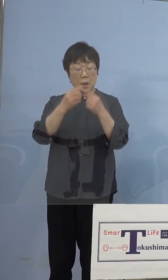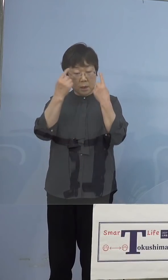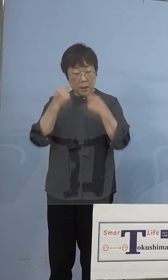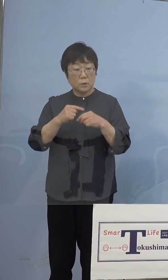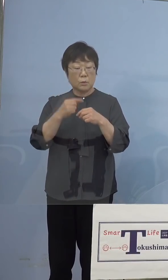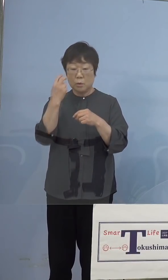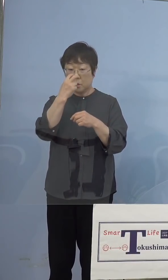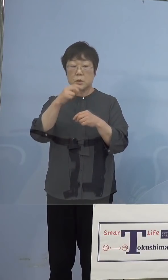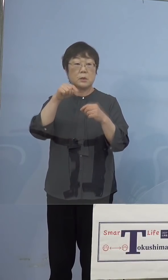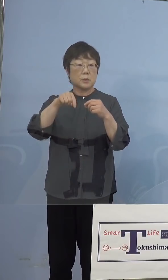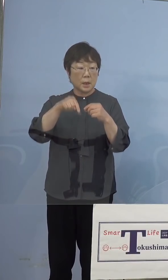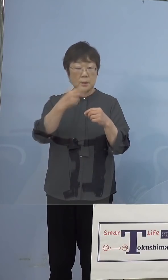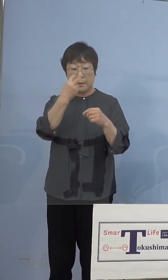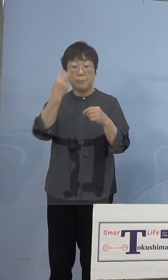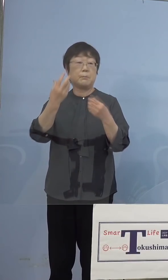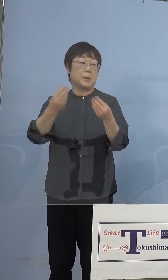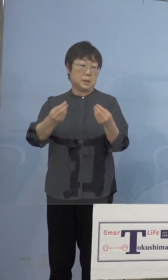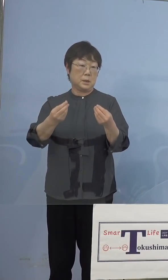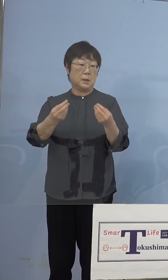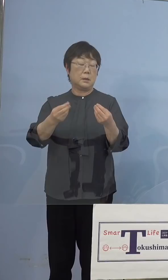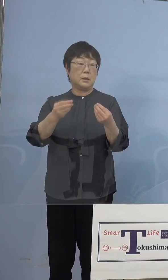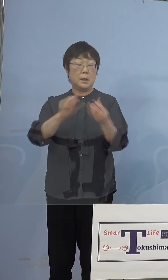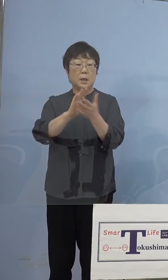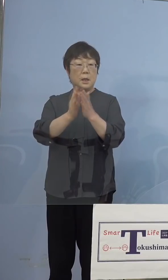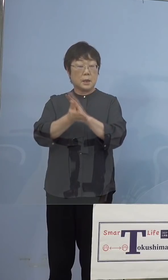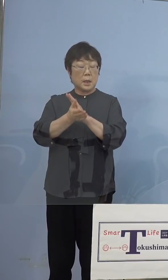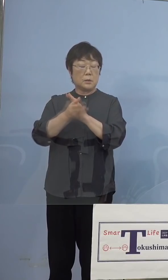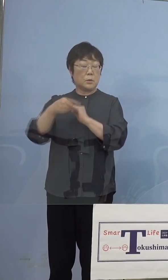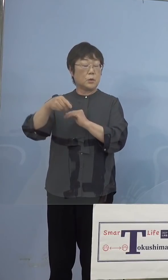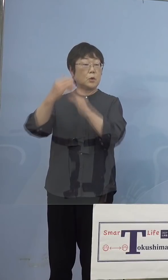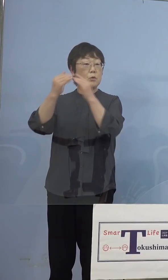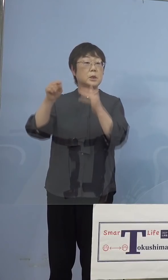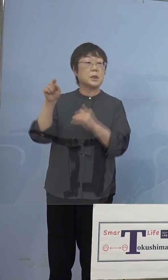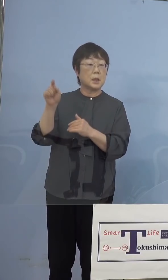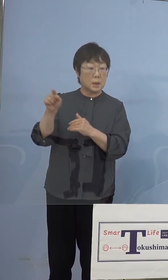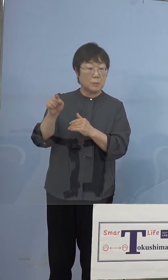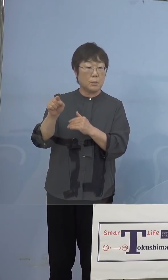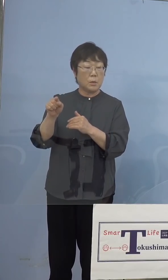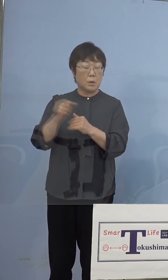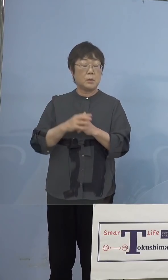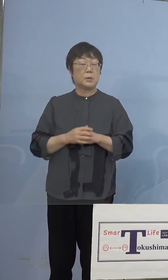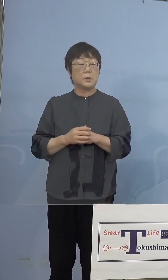出てきたのですが、実は 県の教育委員会、城ノ内中等学校でも